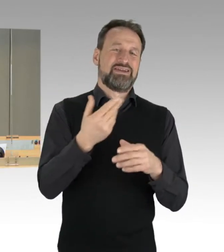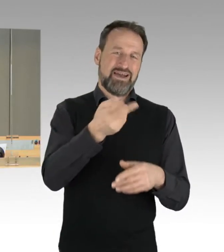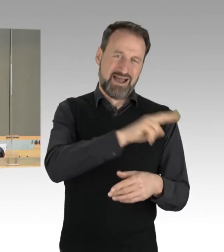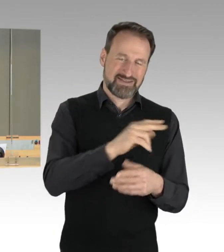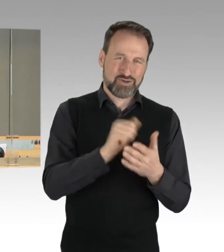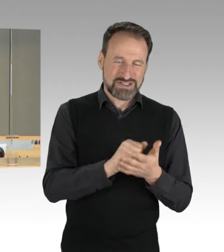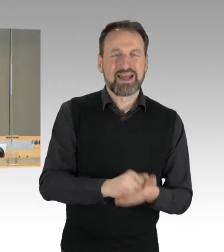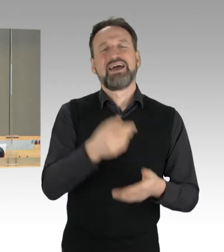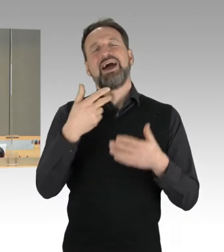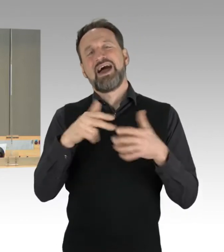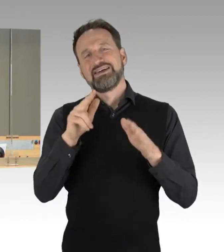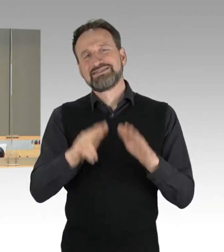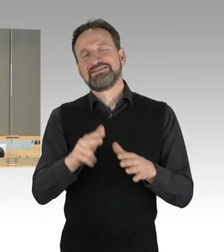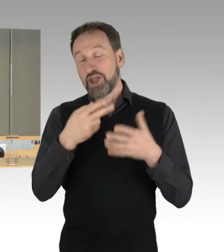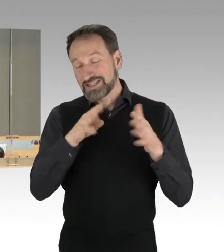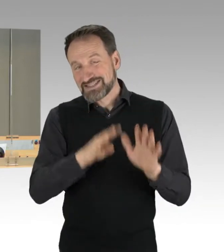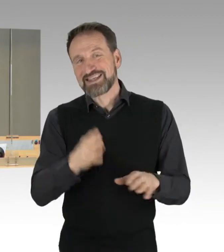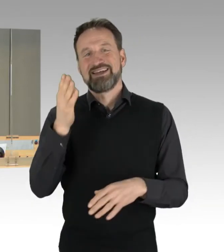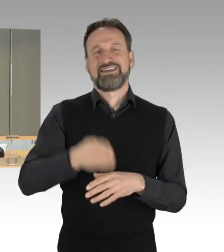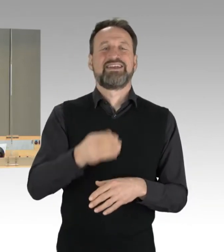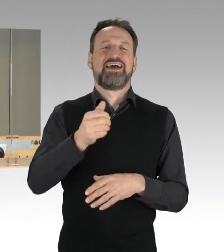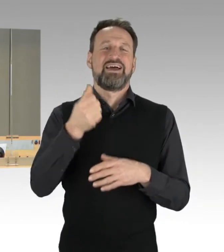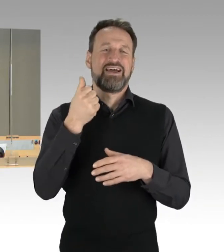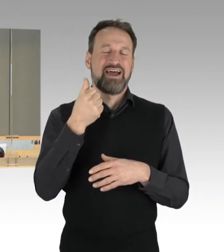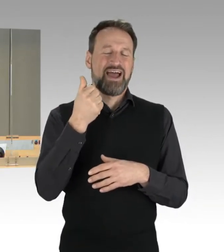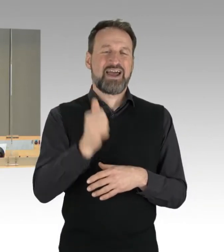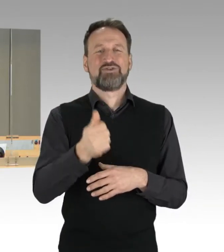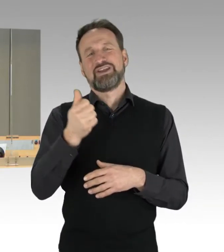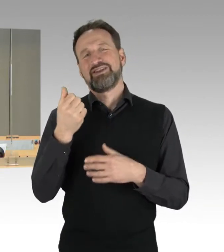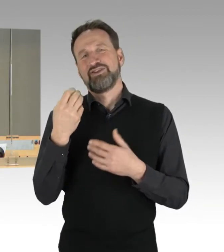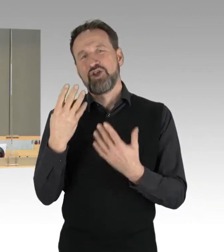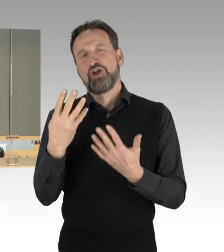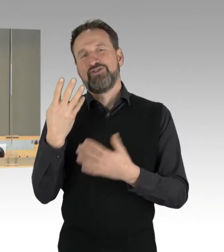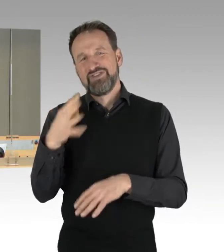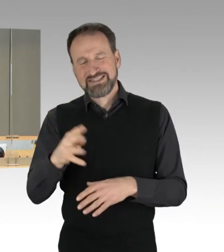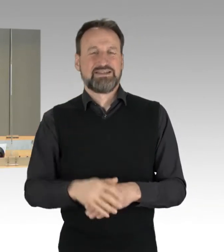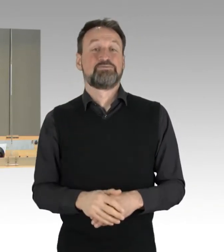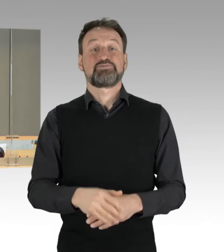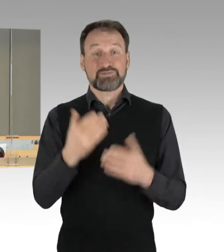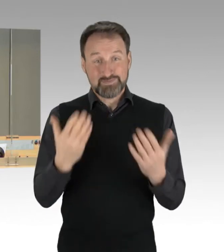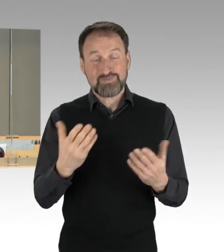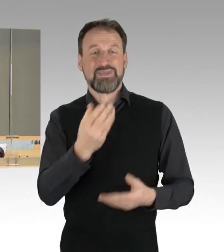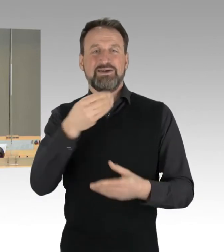und die beiden Drucksachen werden im Rahmen des Tagesordnungspunkt drei, das ist der Jahresbericht des Rechnungshofs, behandelt.